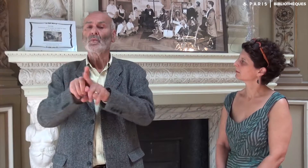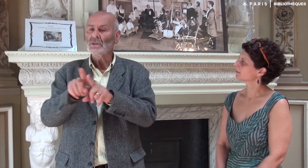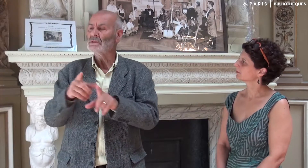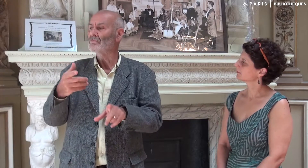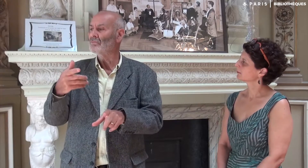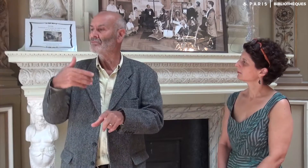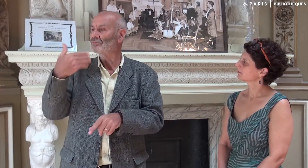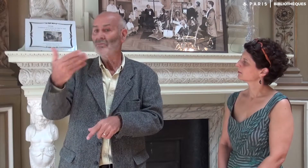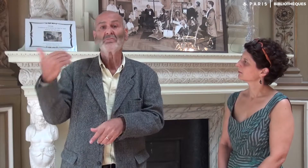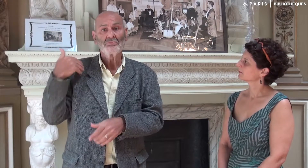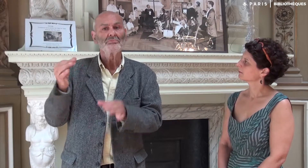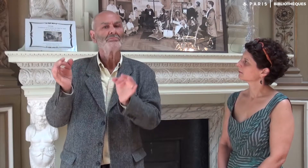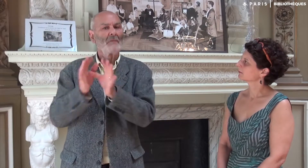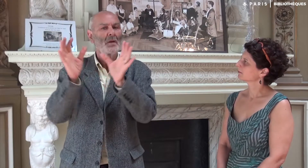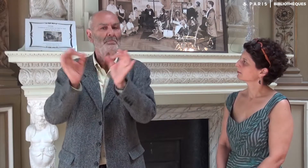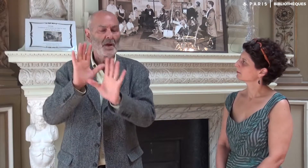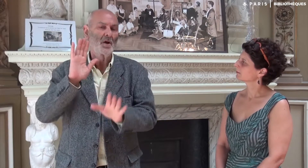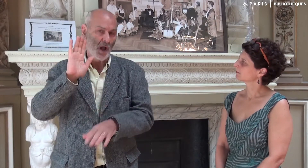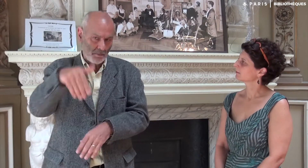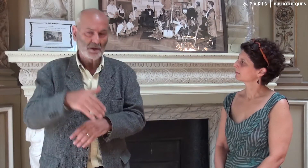Ensuite elle m’a appelé juste de temps en temps.